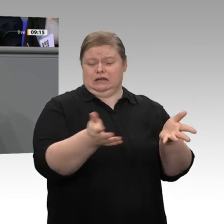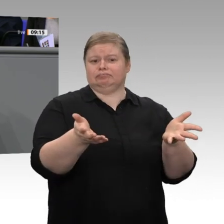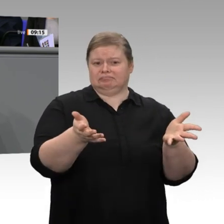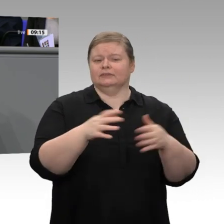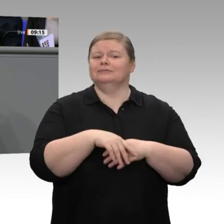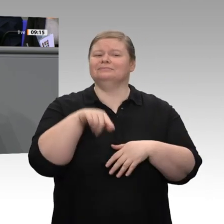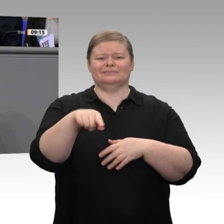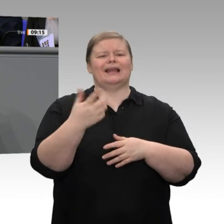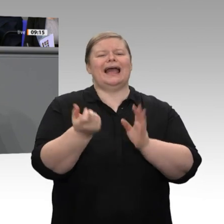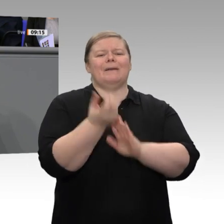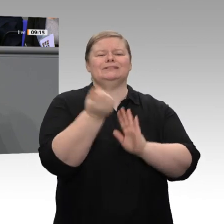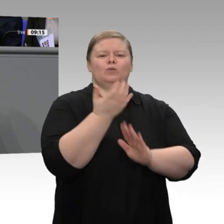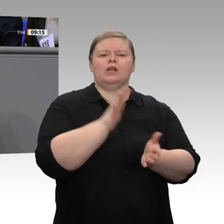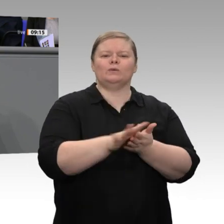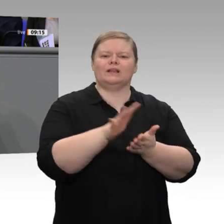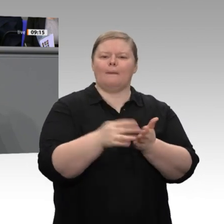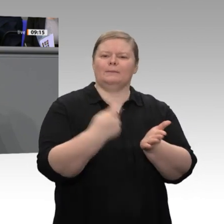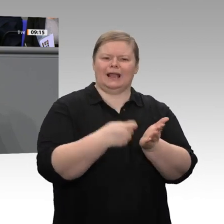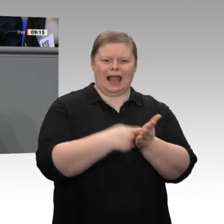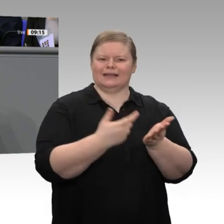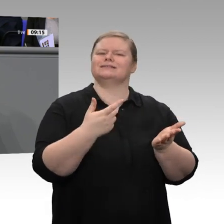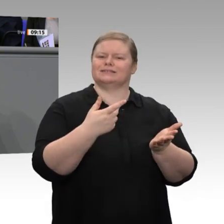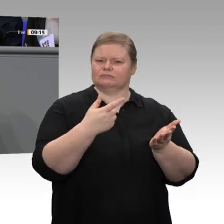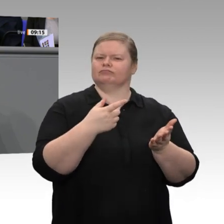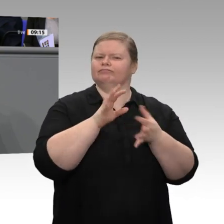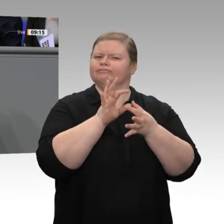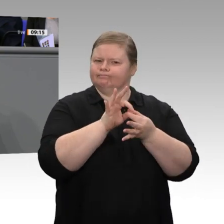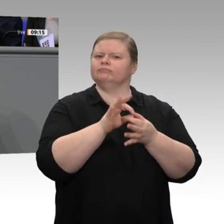Das wird die stärkste Entlastung der EEG-Umlage seit 20 Jahren, seit wir sie eingeführt